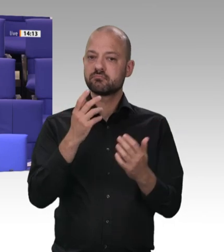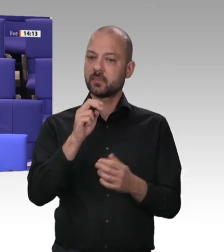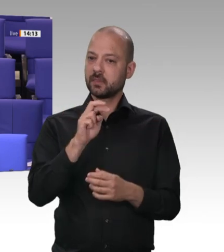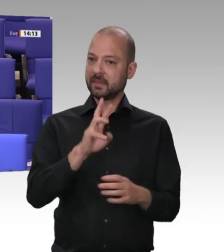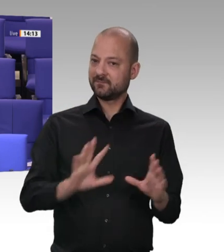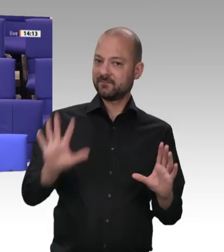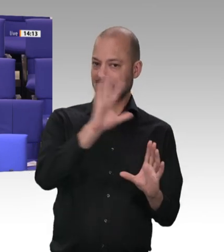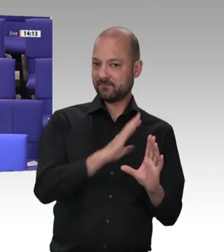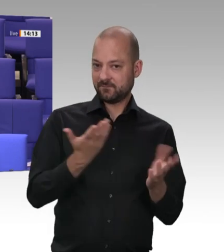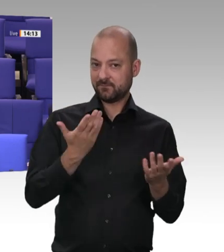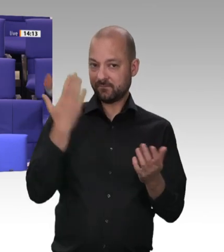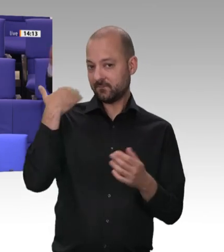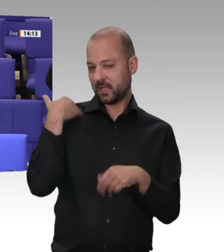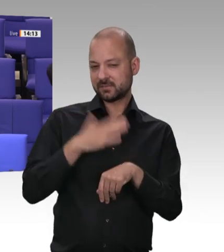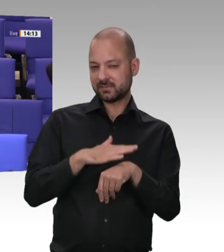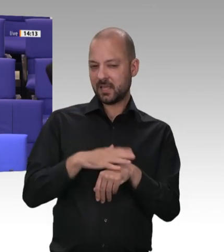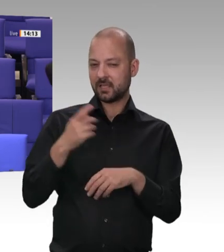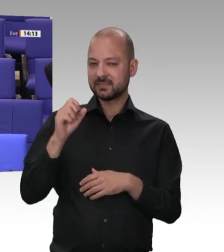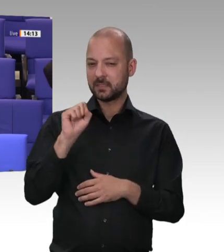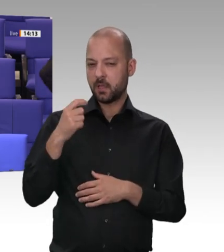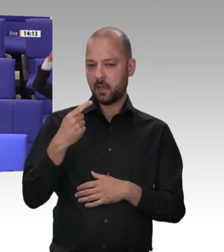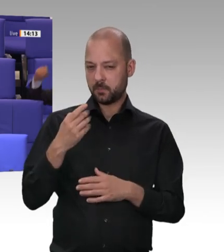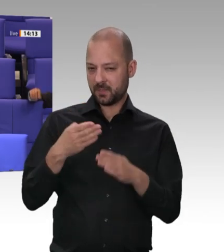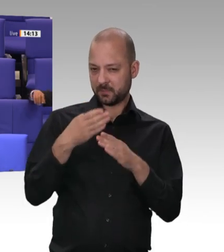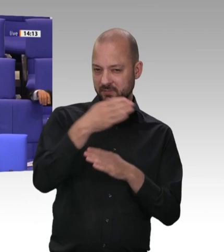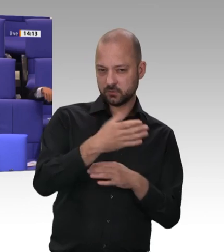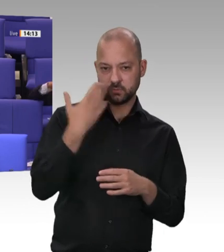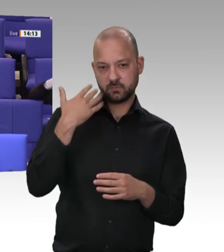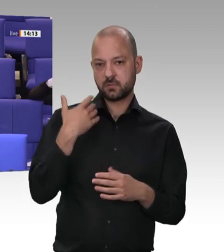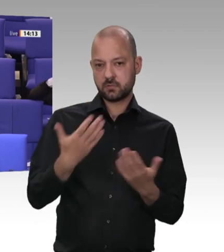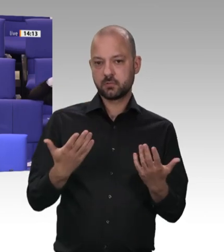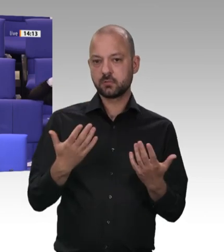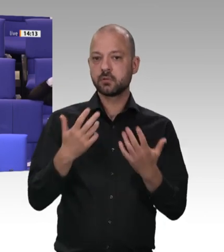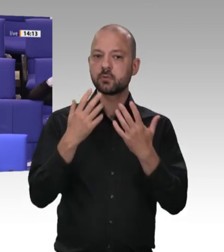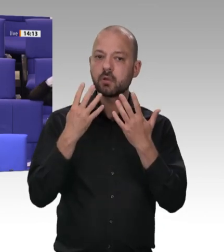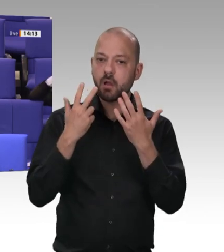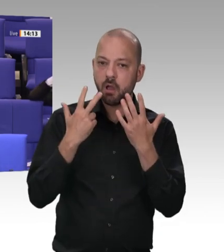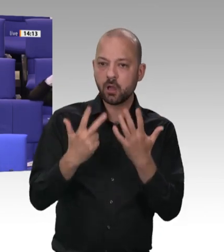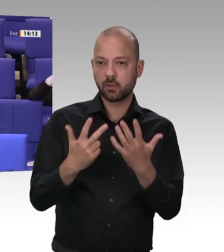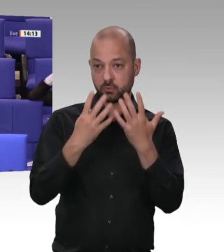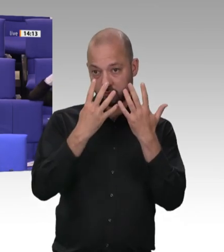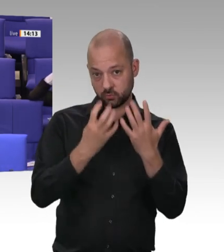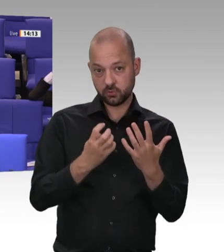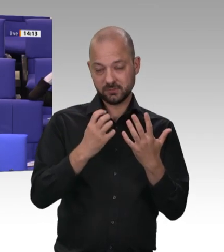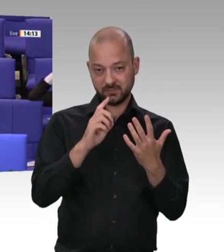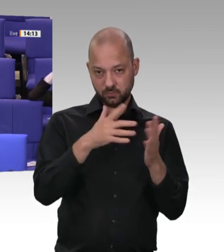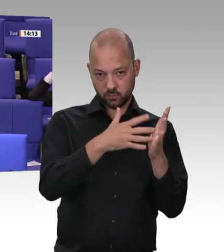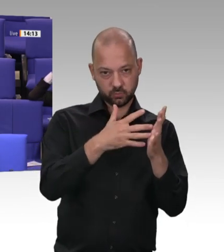Und wenn wir die Auswirkungen sehen, die sich über lange Zeit daraus ergeben haben, stellt sich mir auch die Frage: Warum werden die Probleme in der Verantwortung von